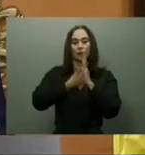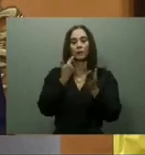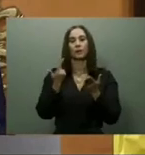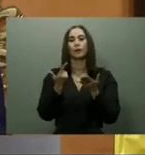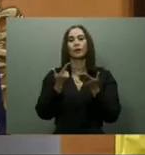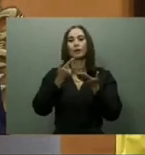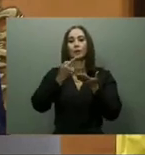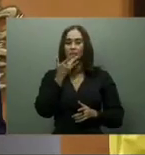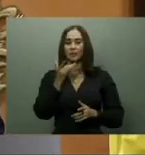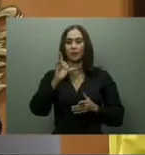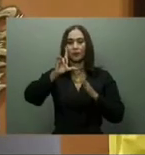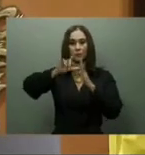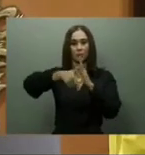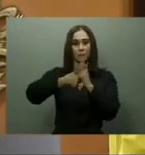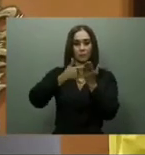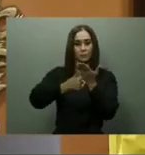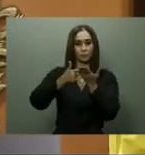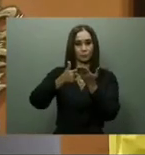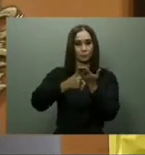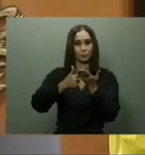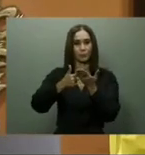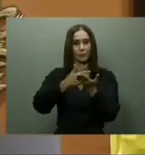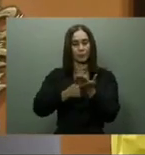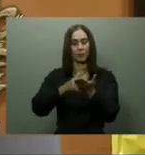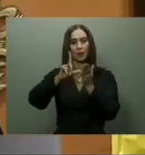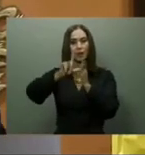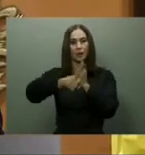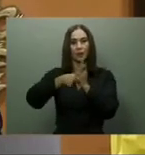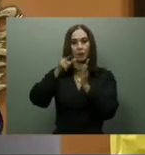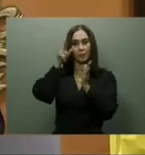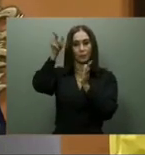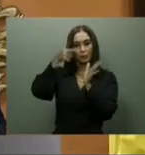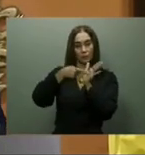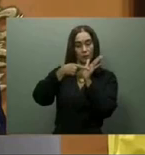prometió que a finales de ese año sería terminado el Teleférico de Los Alcarrizos,